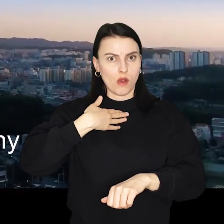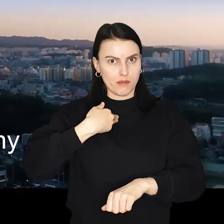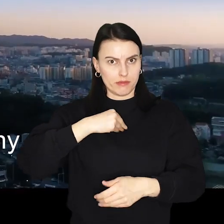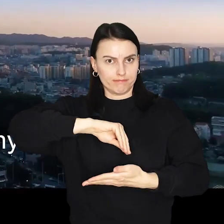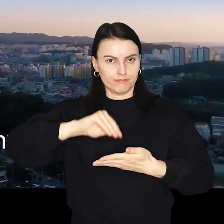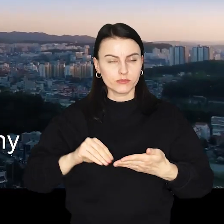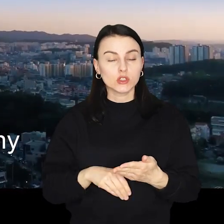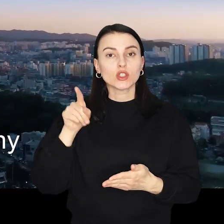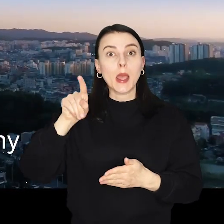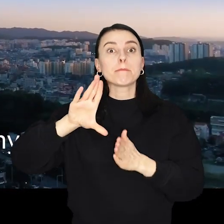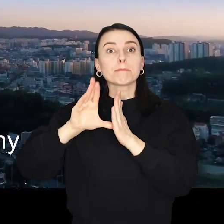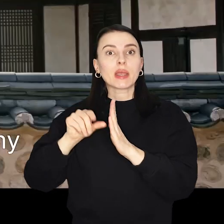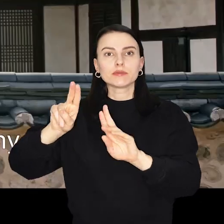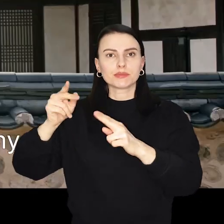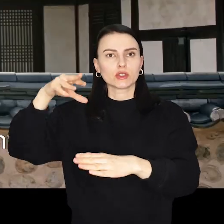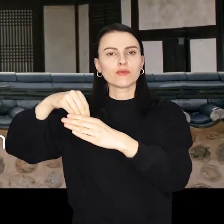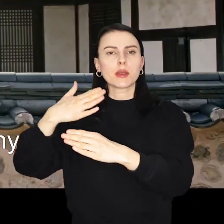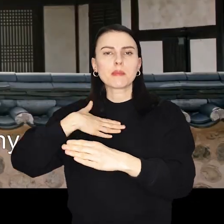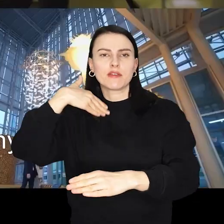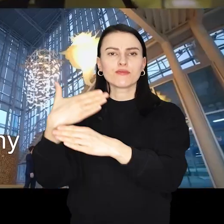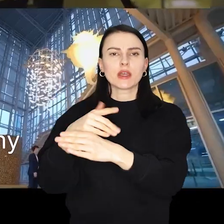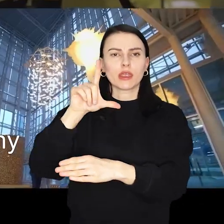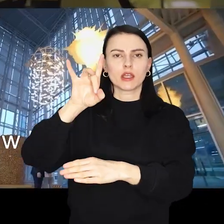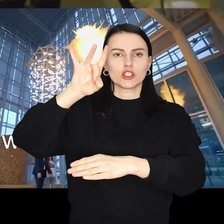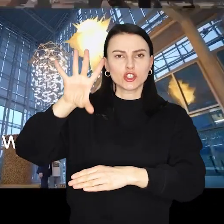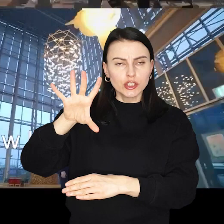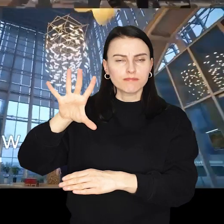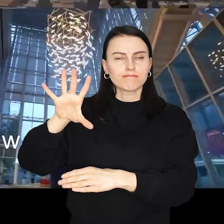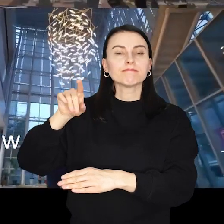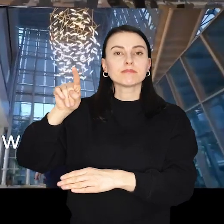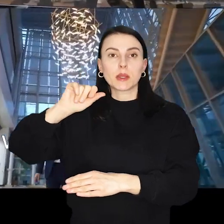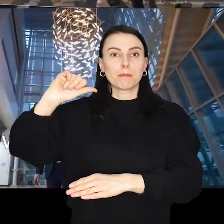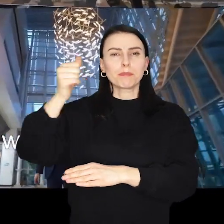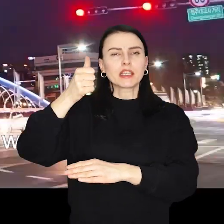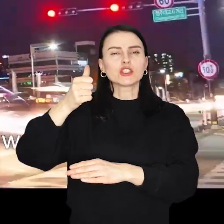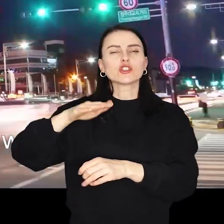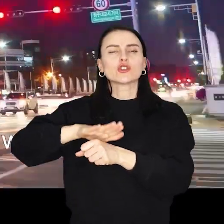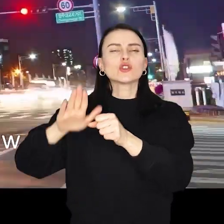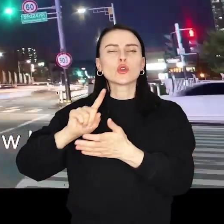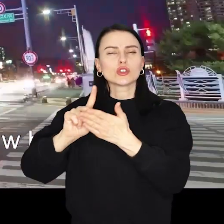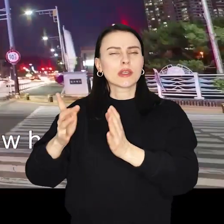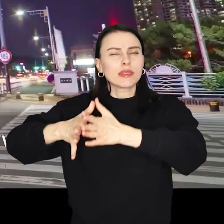Z Cheongju wywodzi się koncern LG Energy Solution Wrocław - pierwsze na Dolnym Śląsku i największe w Europie